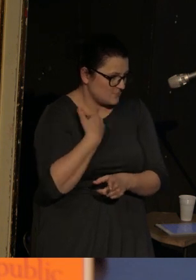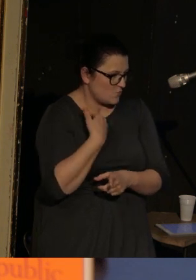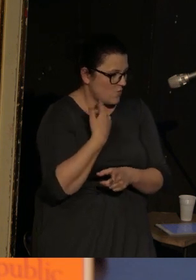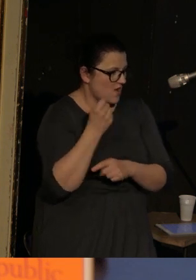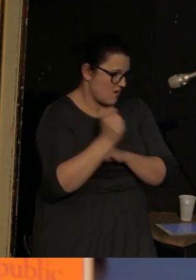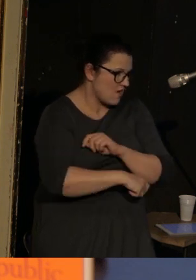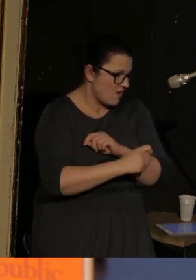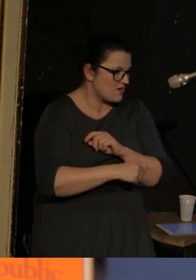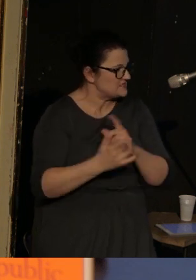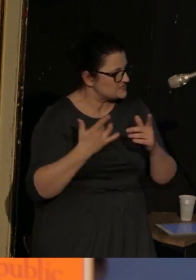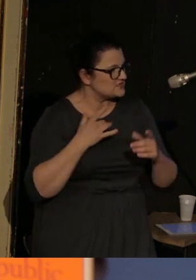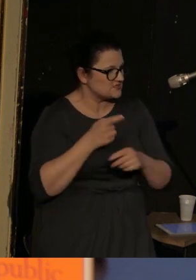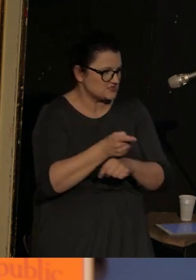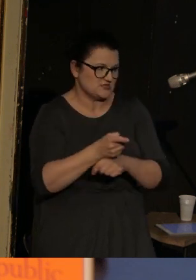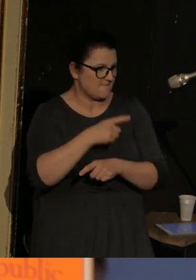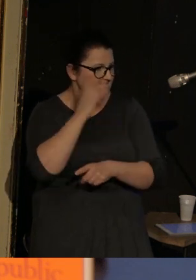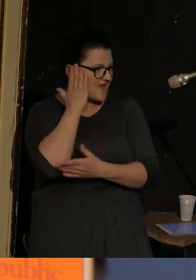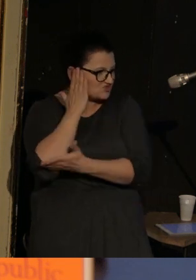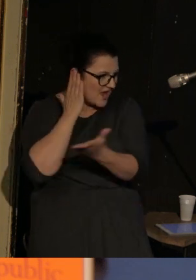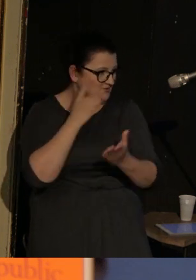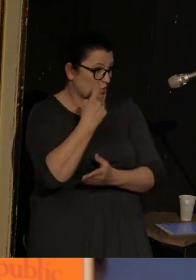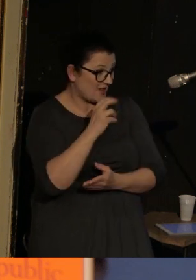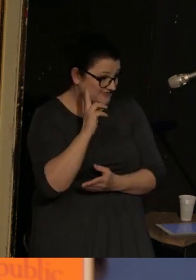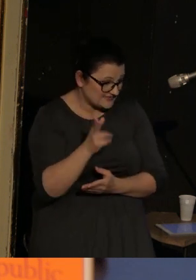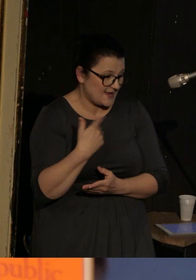Była torturowana przez mieszkańców Doniecka i przez oczywiście separatystów,